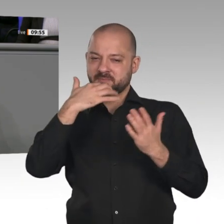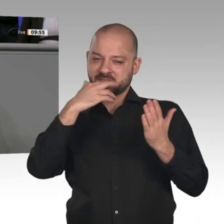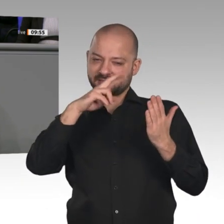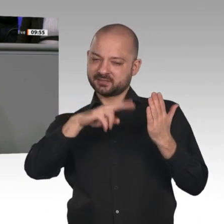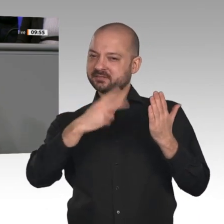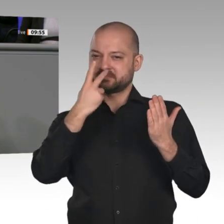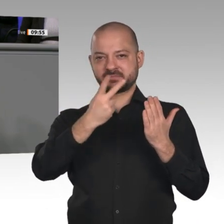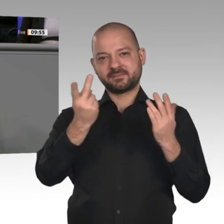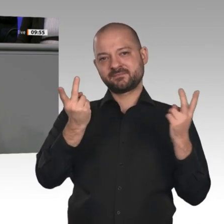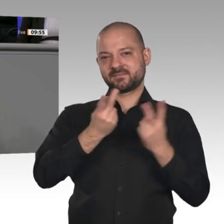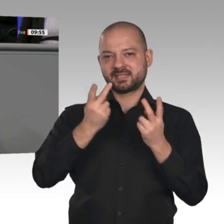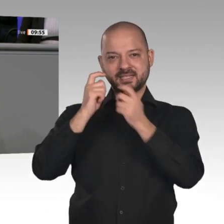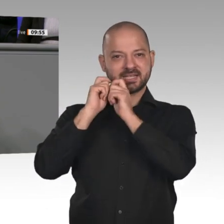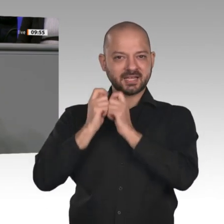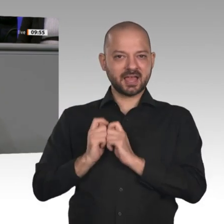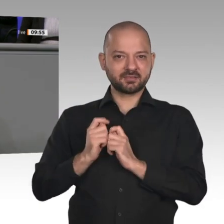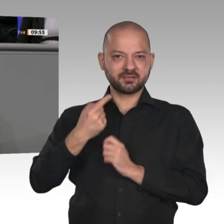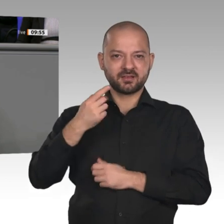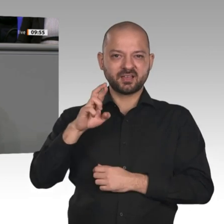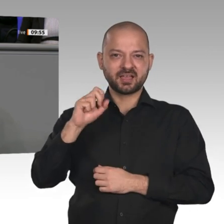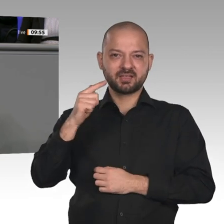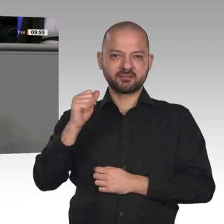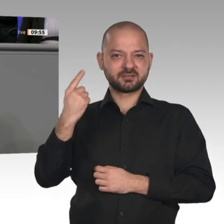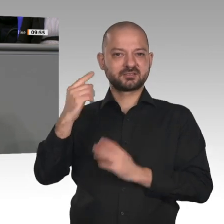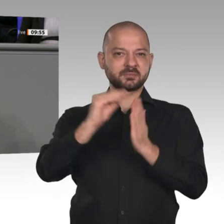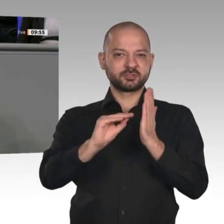Die AfD steht weiter zum Verbrennungsmotor, einfach weil er überlegen ist.